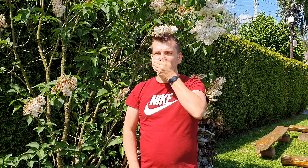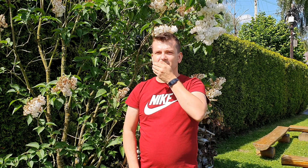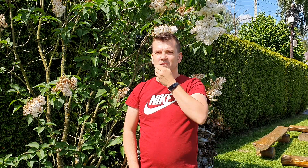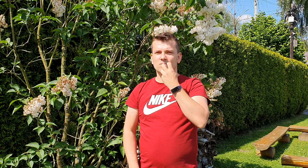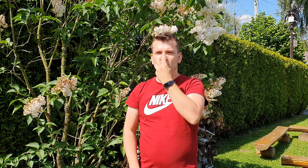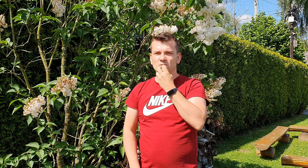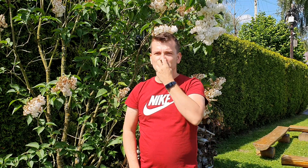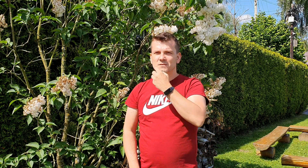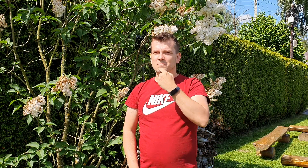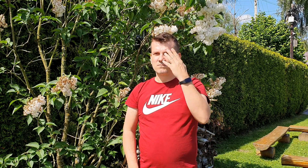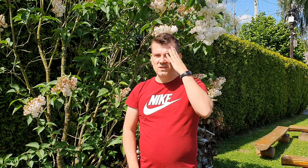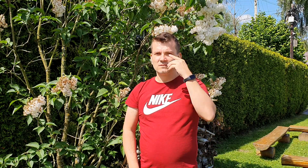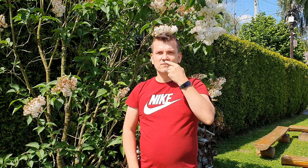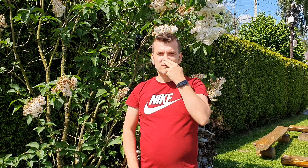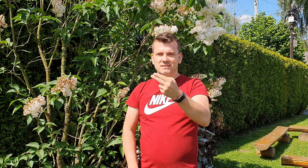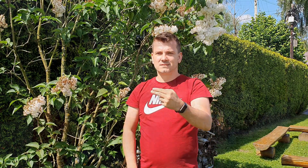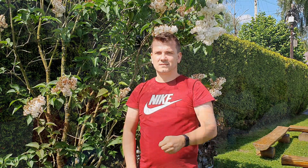nie wiemy co do nas mówisz